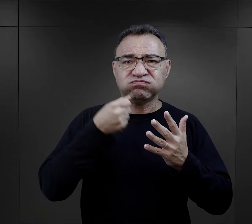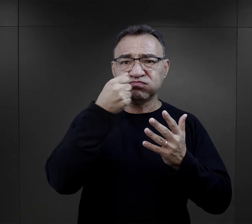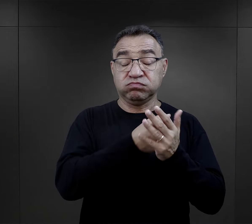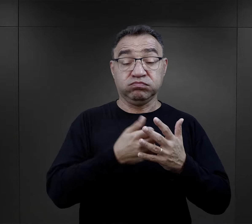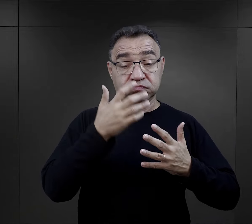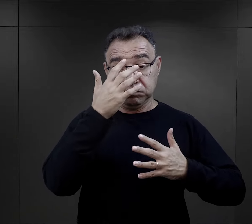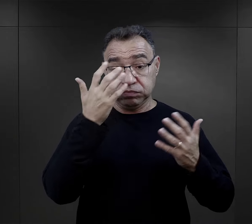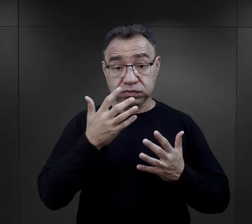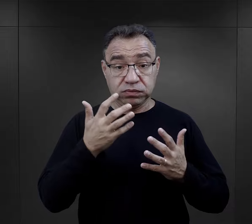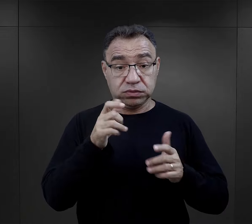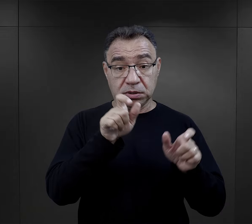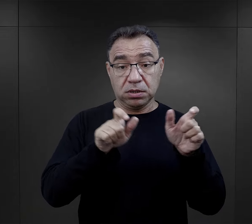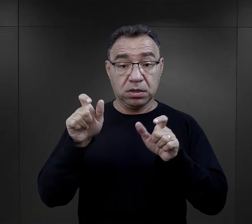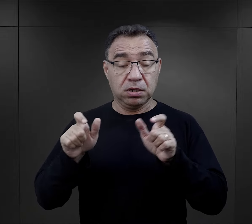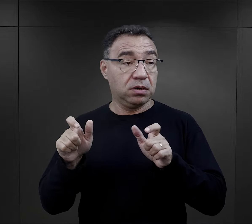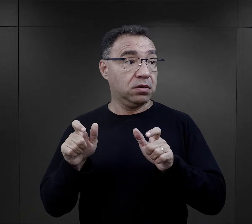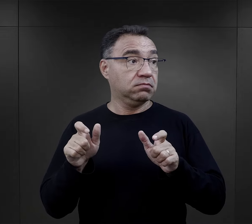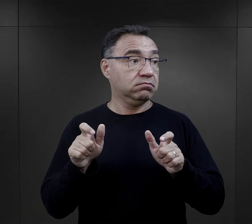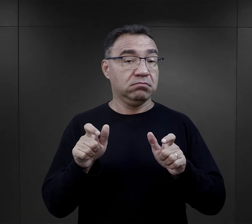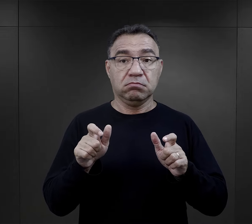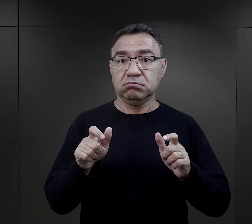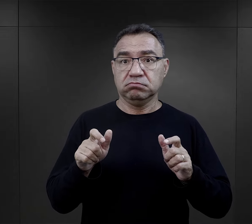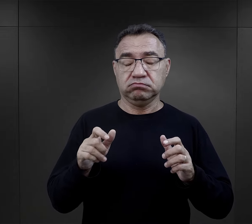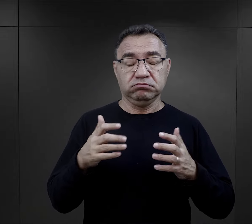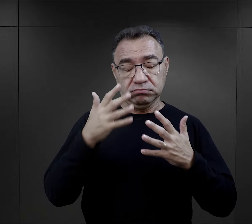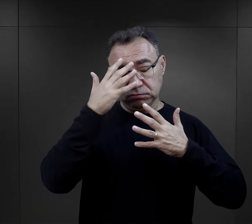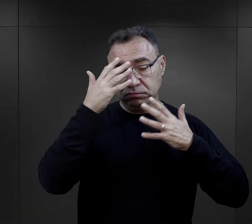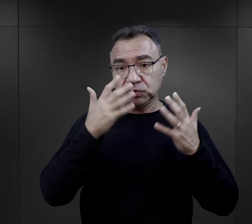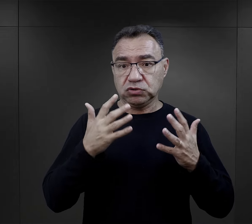to dla bardzo wielu było ogromnym wstrząsem.